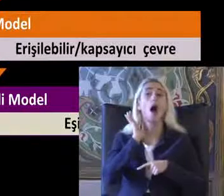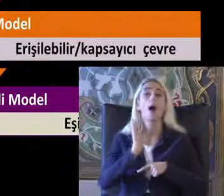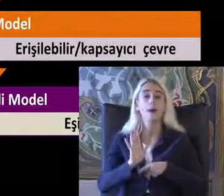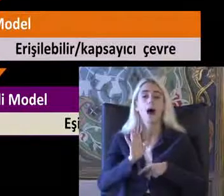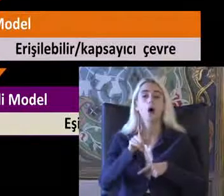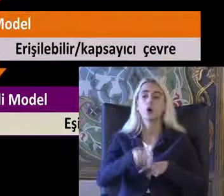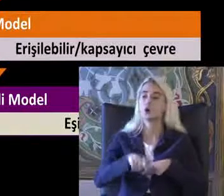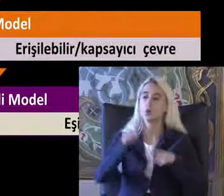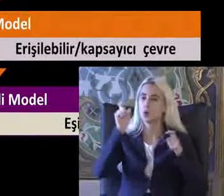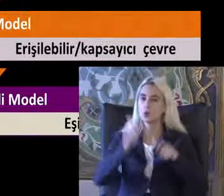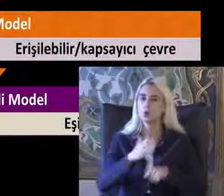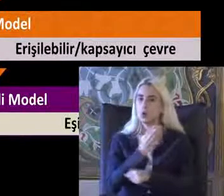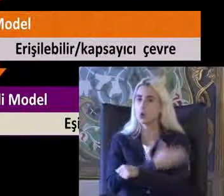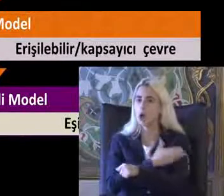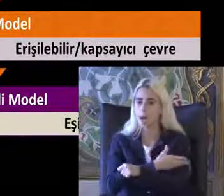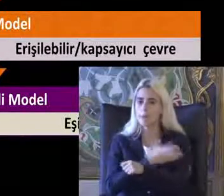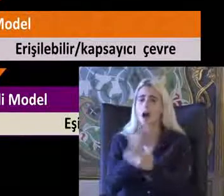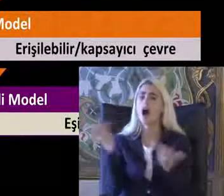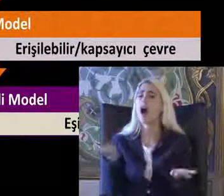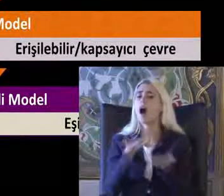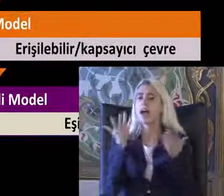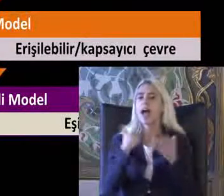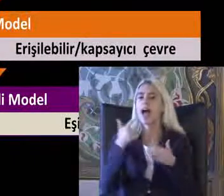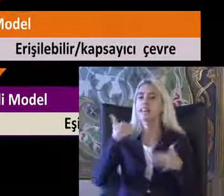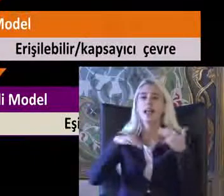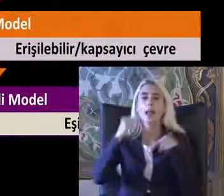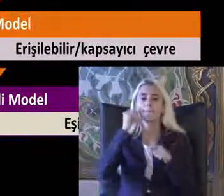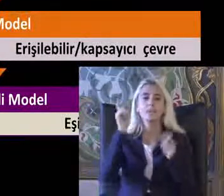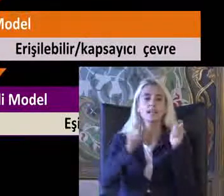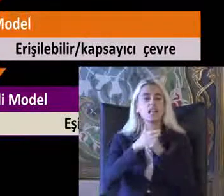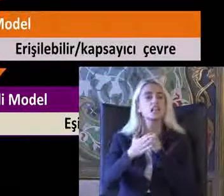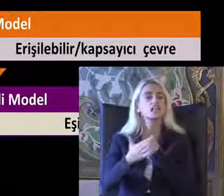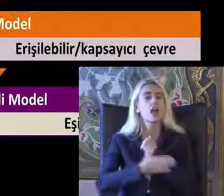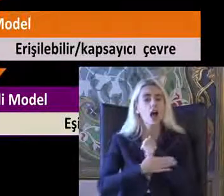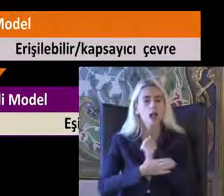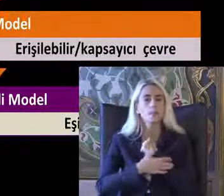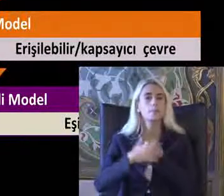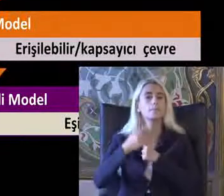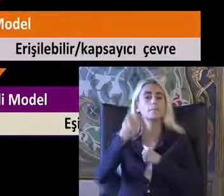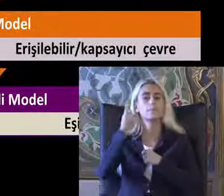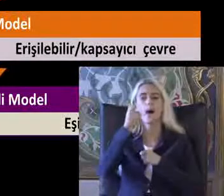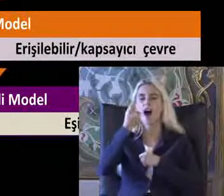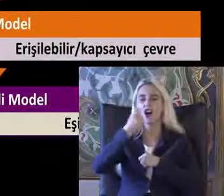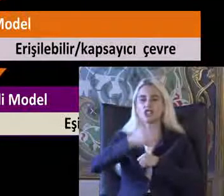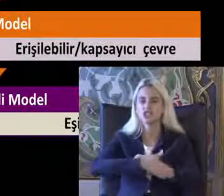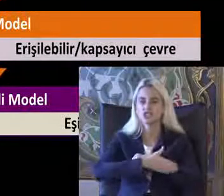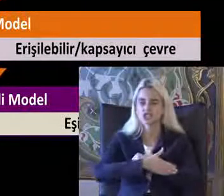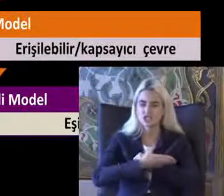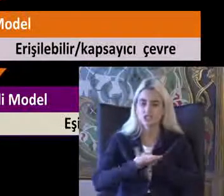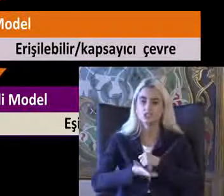Ülkemizde de hala engelli bireyler için yardım Bağış Yaklaşımları çok yaygın